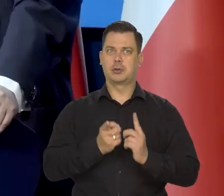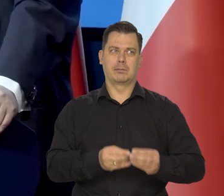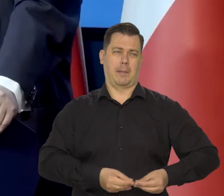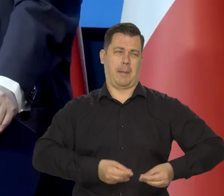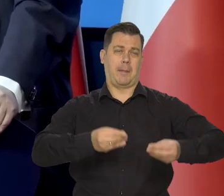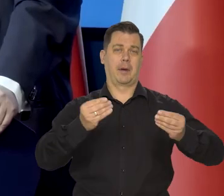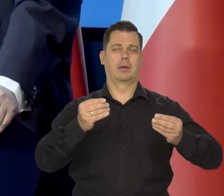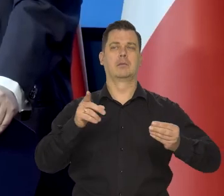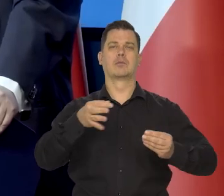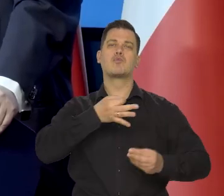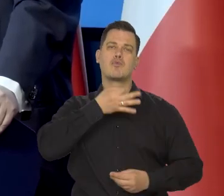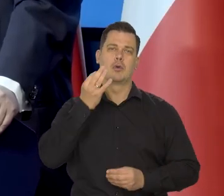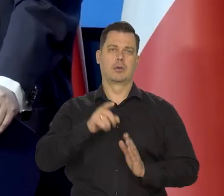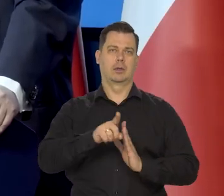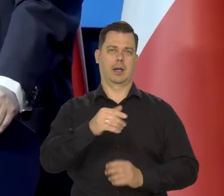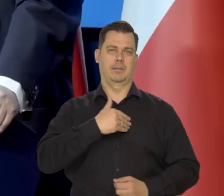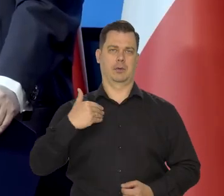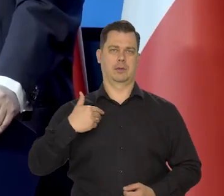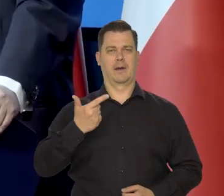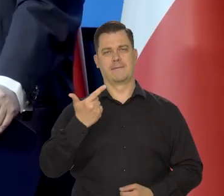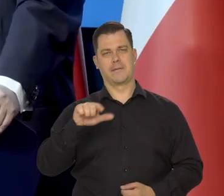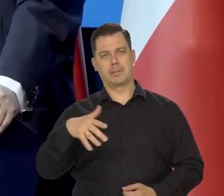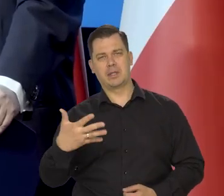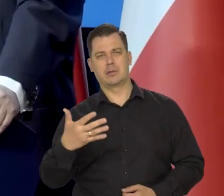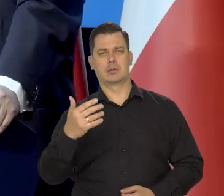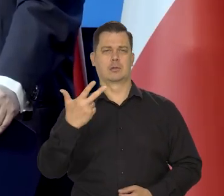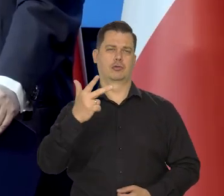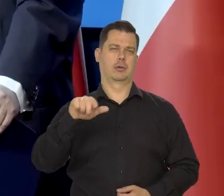to taka inflacja jest z tego punktu widzenia najwłaściwsza.